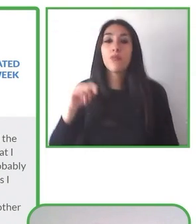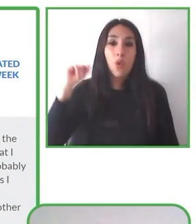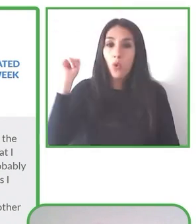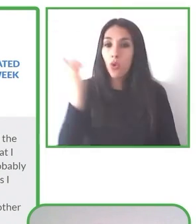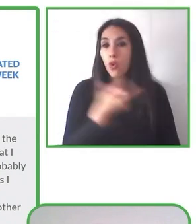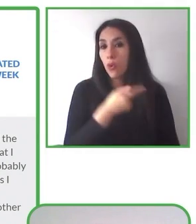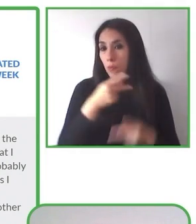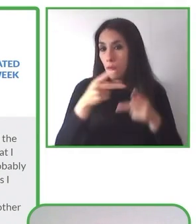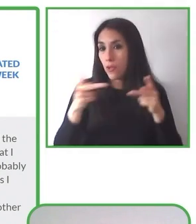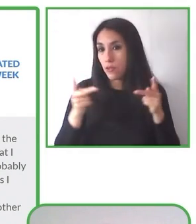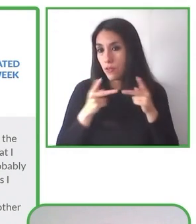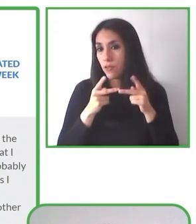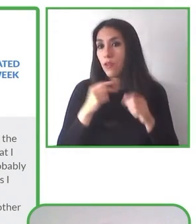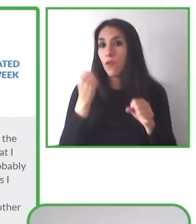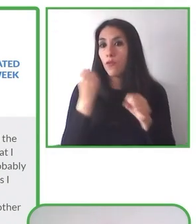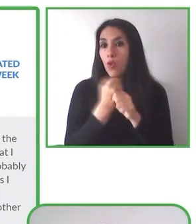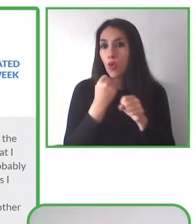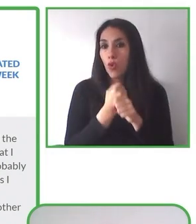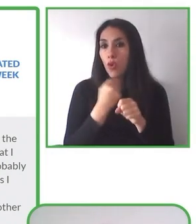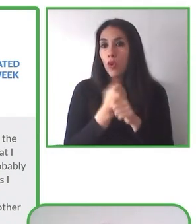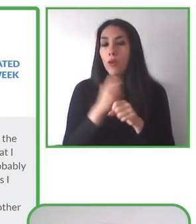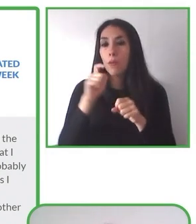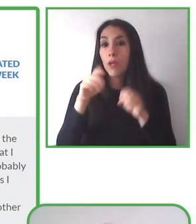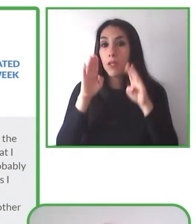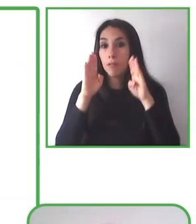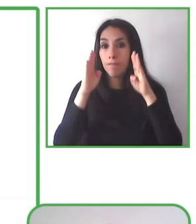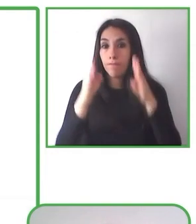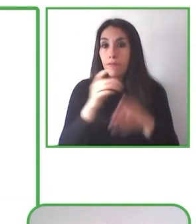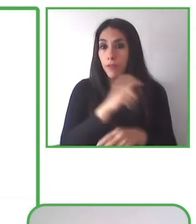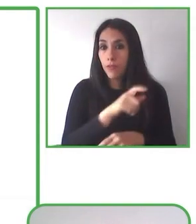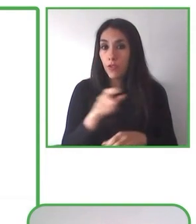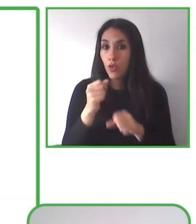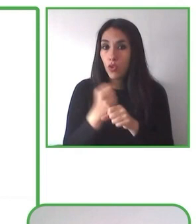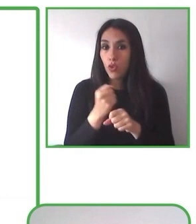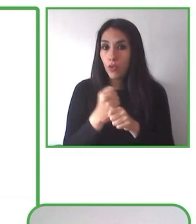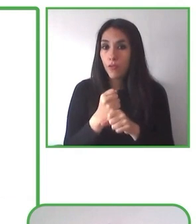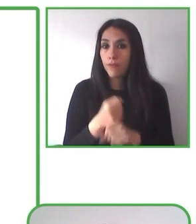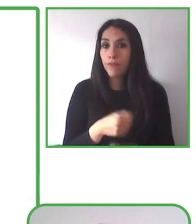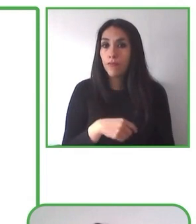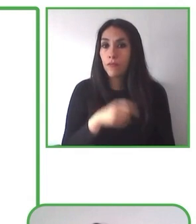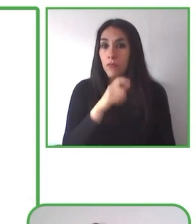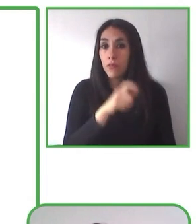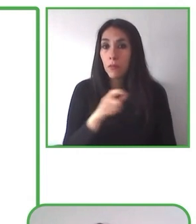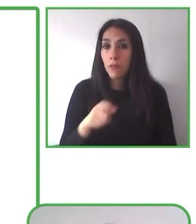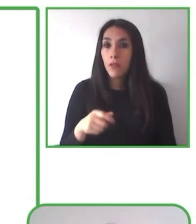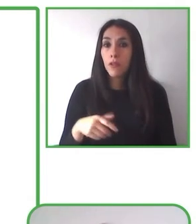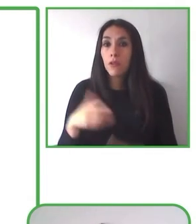de autocuidado que queremos hacer en función de las especificidades de cada territorio y